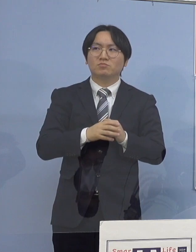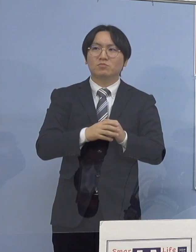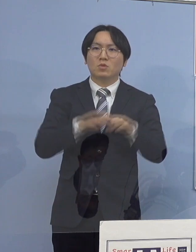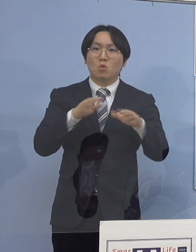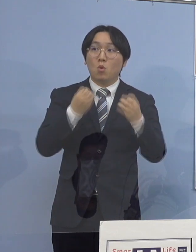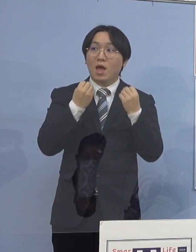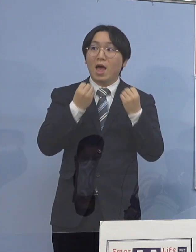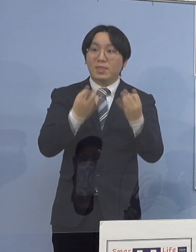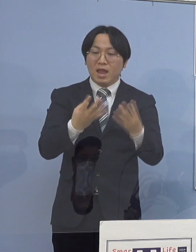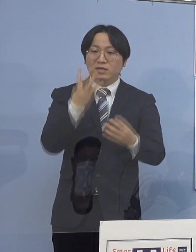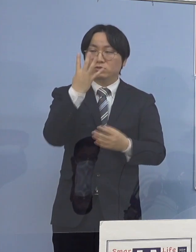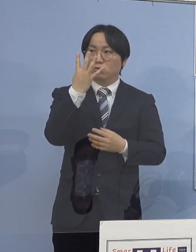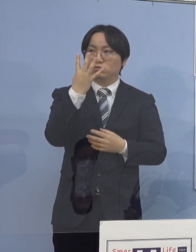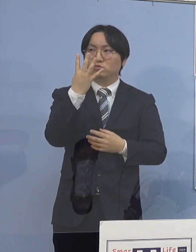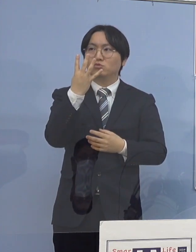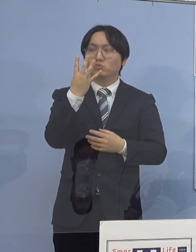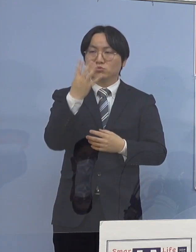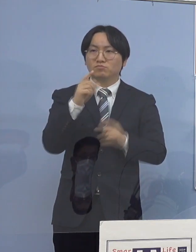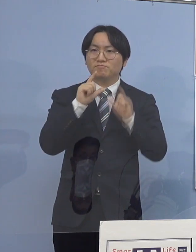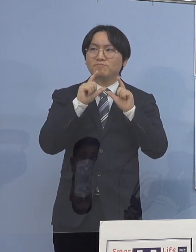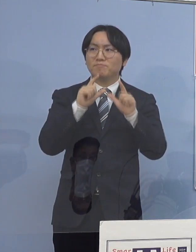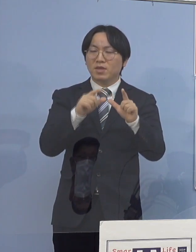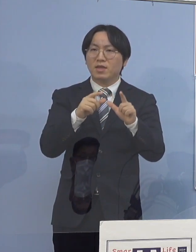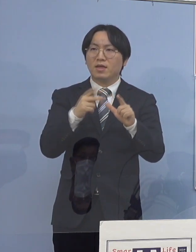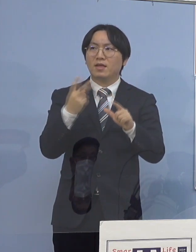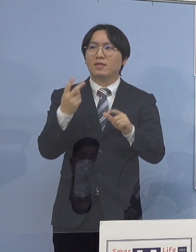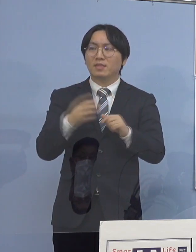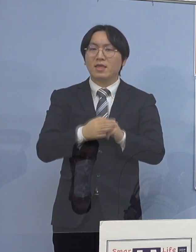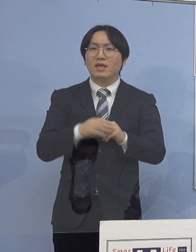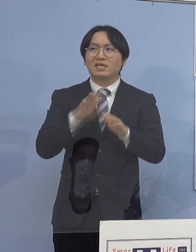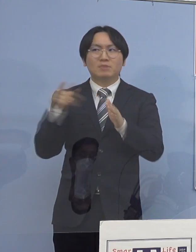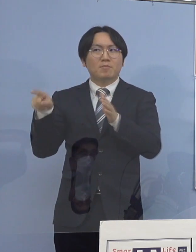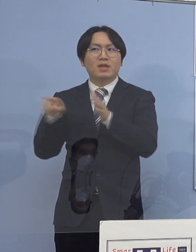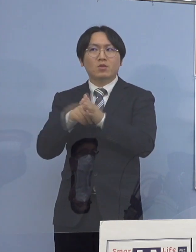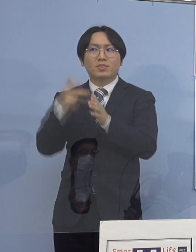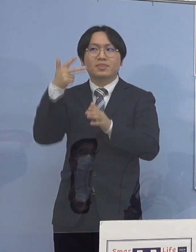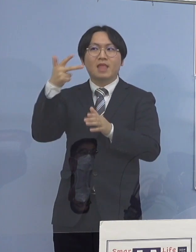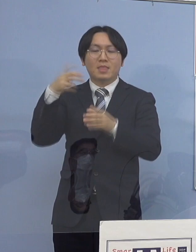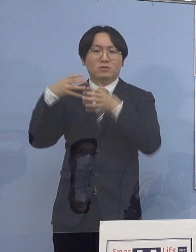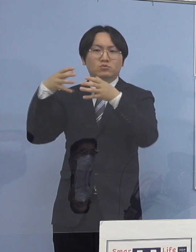既存のクラスター7つがまた大きくなって 申し上げたところですが